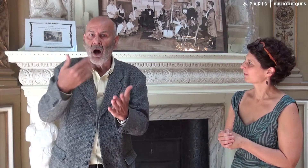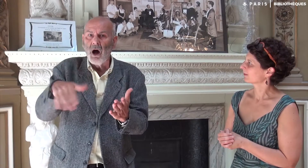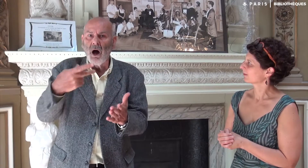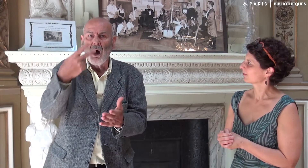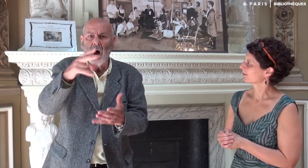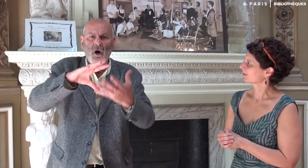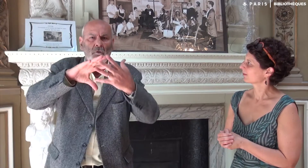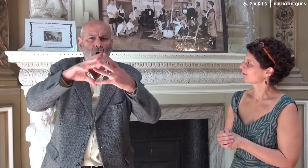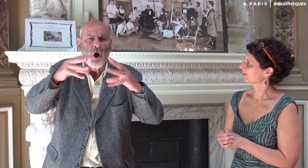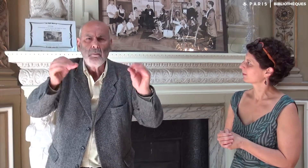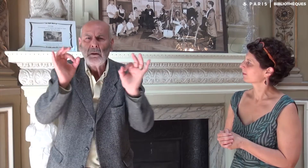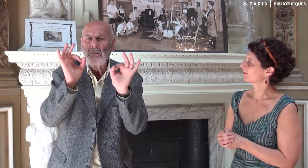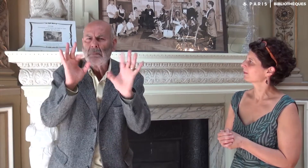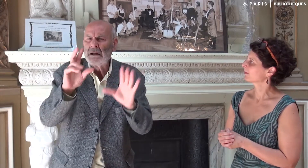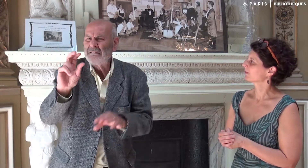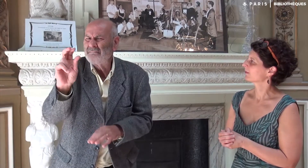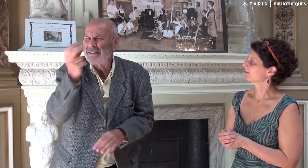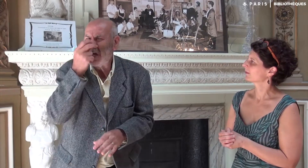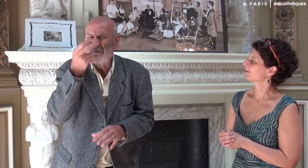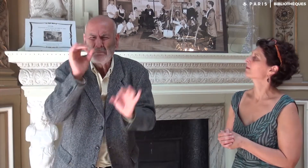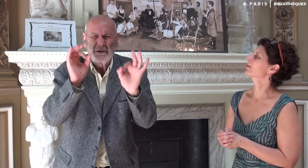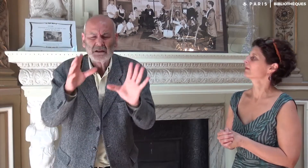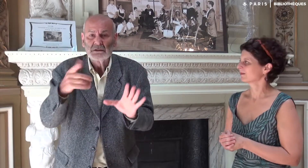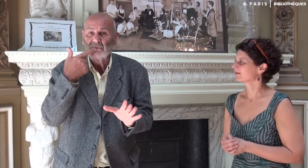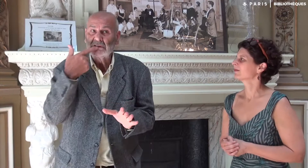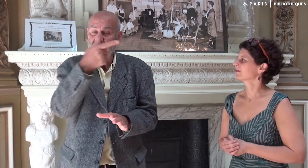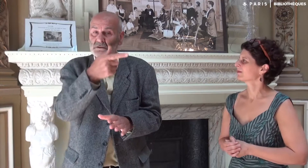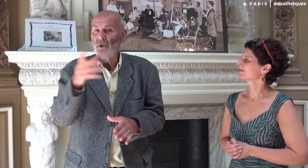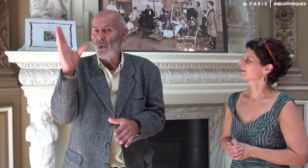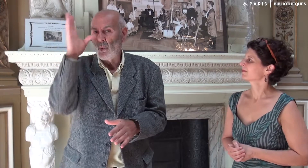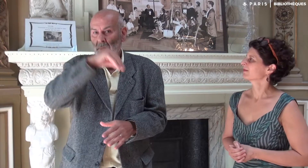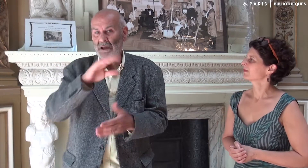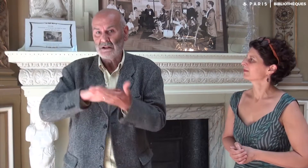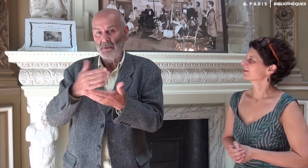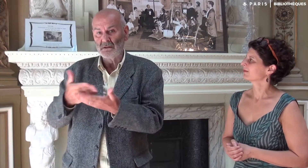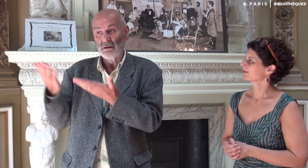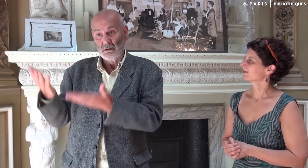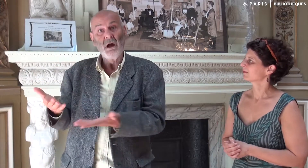a dit avoir retrouvé exactement mon style, ma forme d’expression. C’est-à-dire qu’elle en oublie la traductrice,